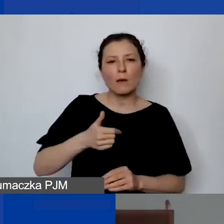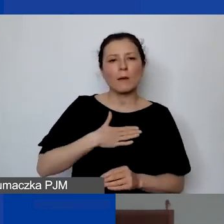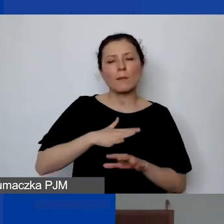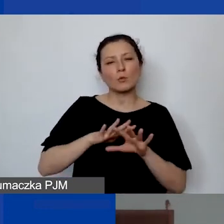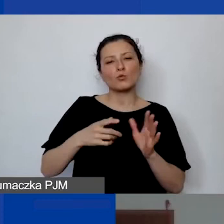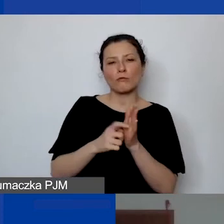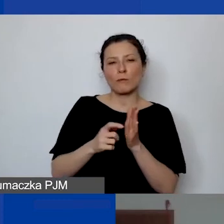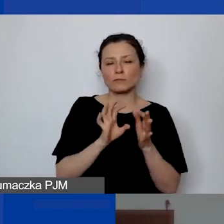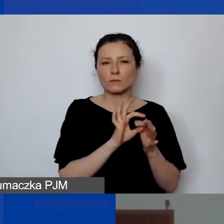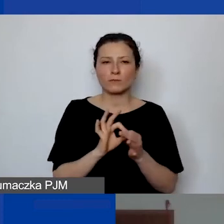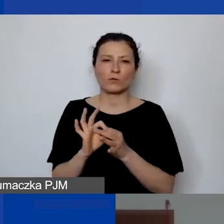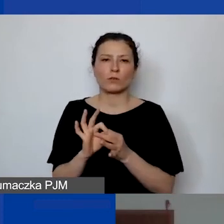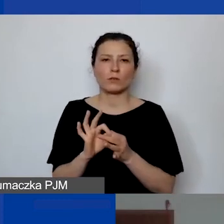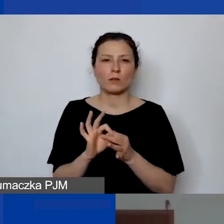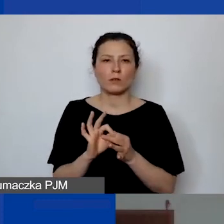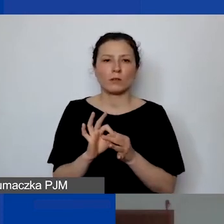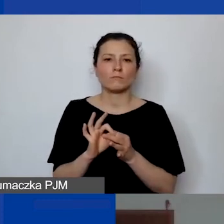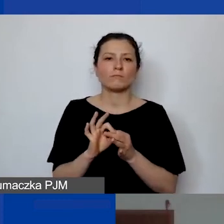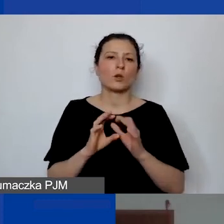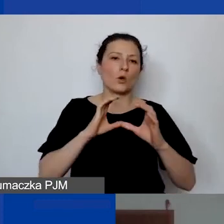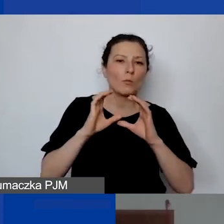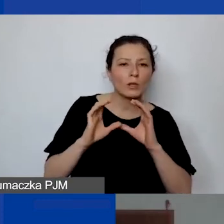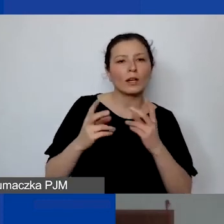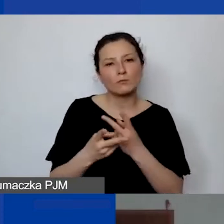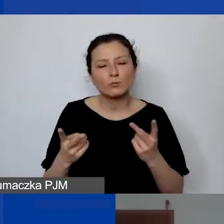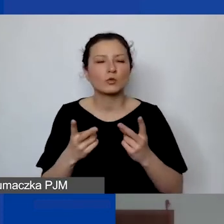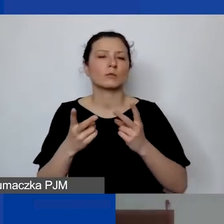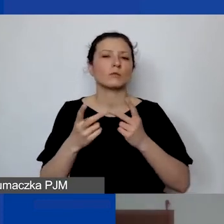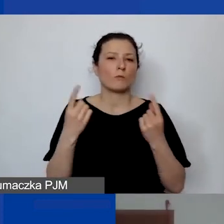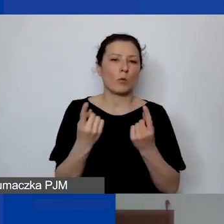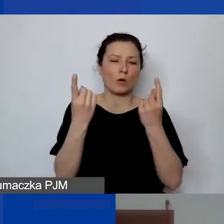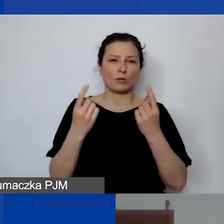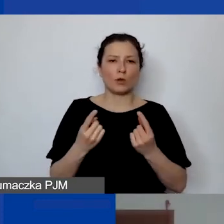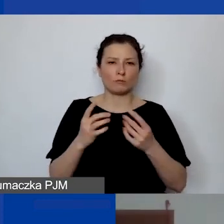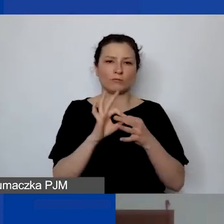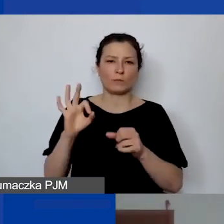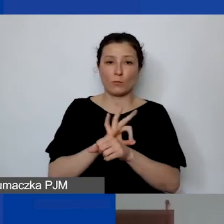związanych z komunikacją i promocją projektu, więc takie osoby też tam można zabudżetować.